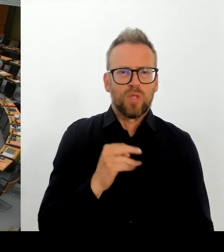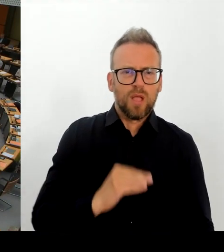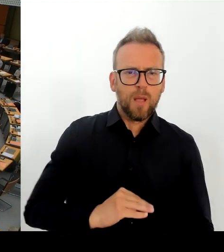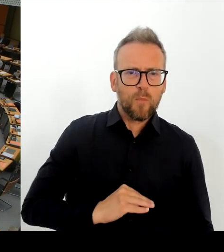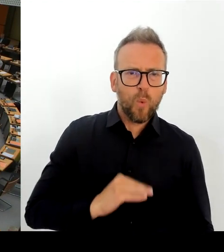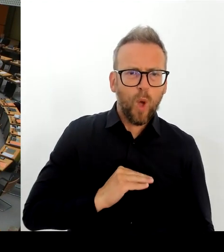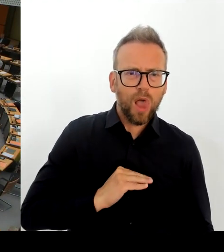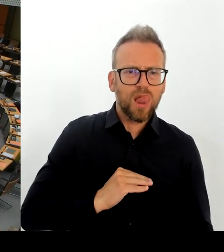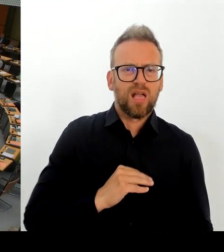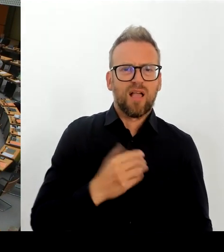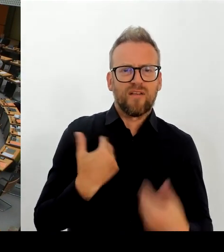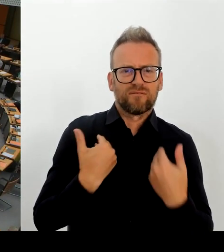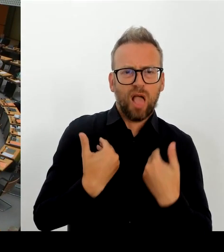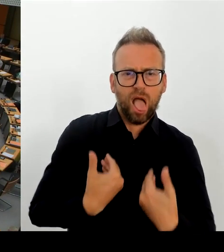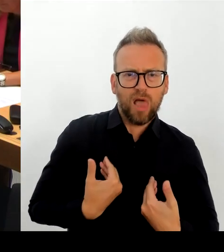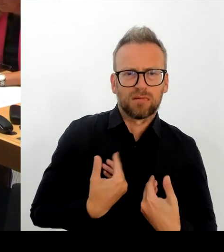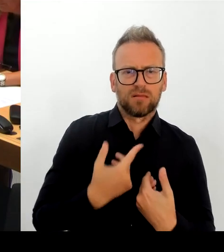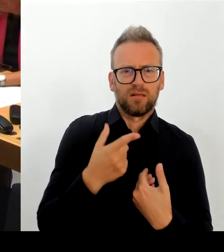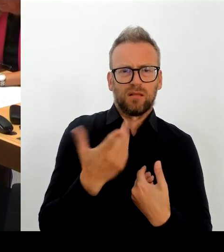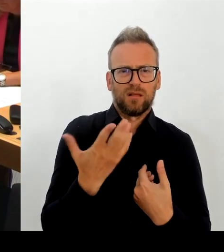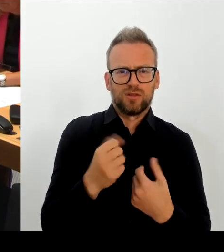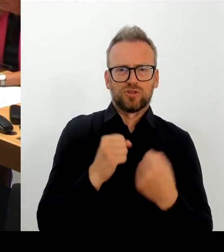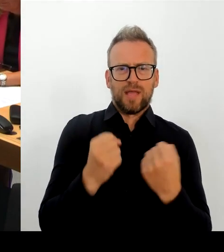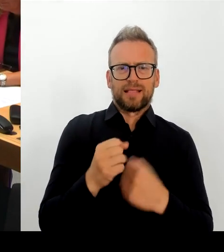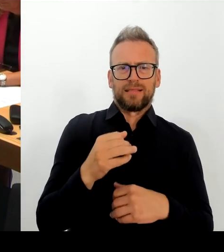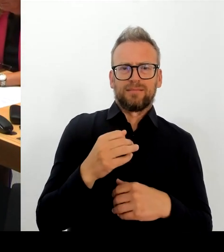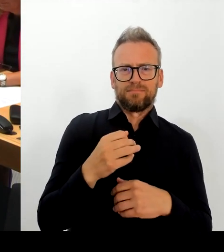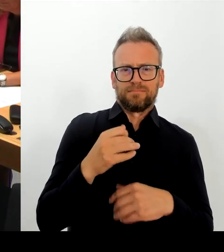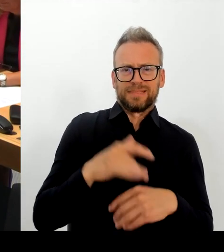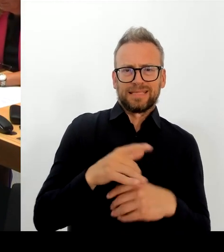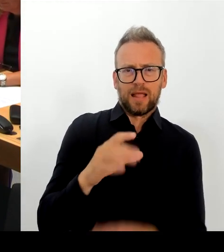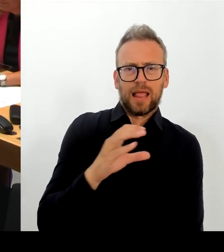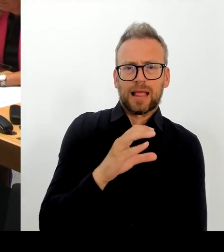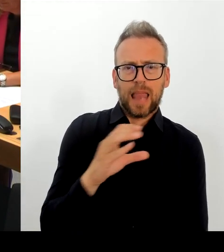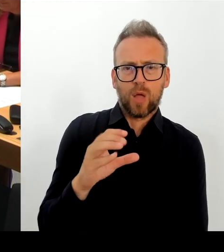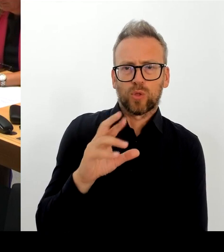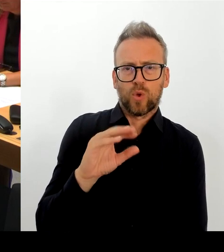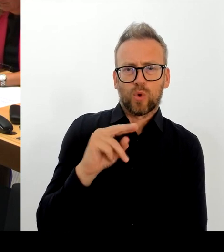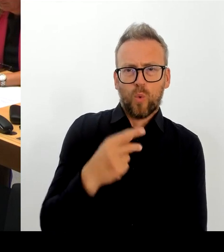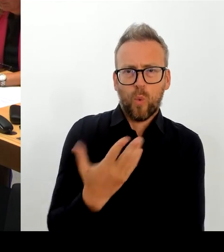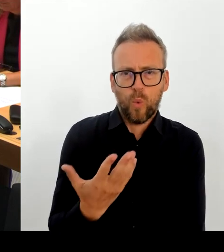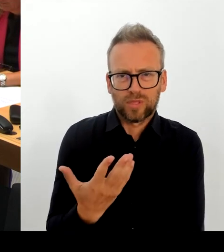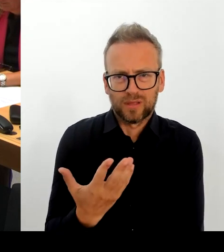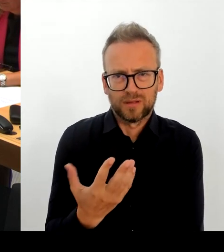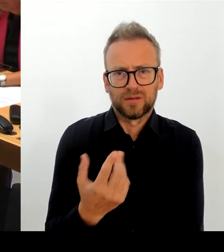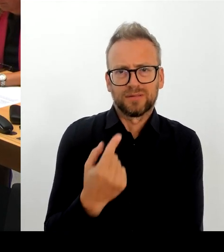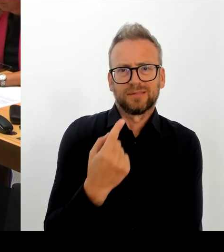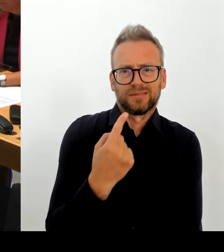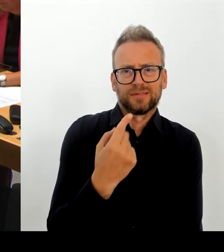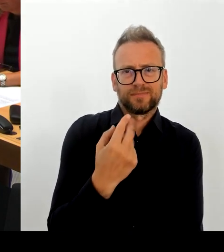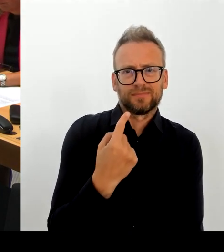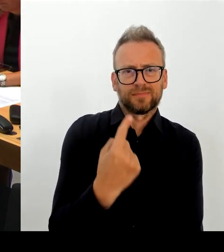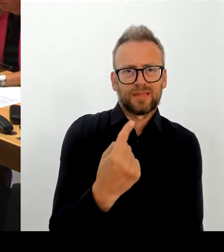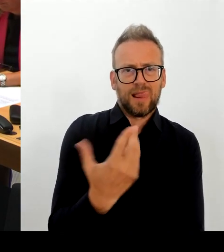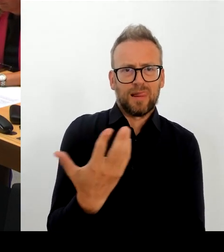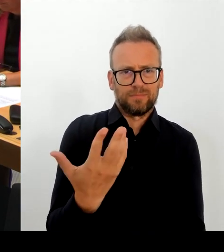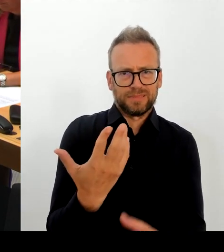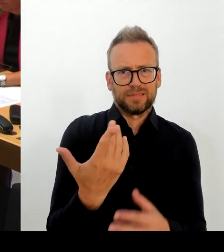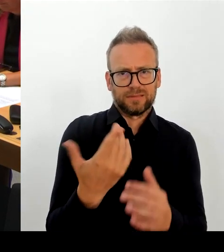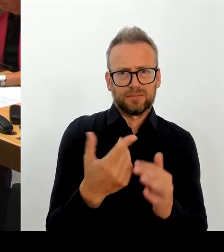(Rednerwechsel) Frau Präsidentin! Herr Abgeordneter! Ich kenne dieses Schreiben nicht. Auch nicht die Vorwürfe. Ich kann Ihnen sagen, ich werde mit der Kulturstaatsministerin